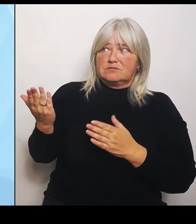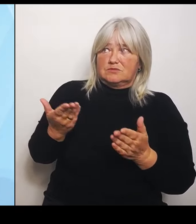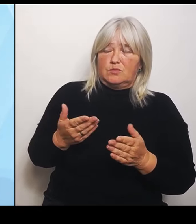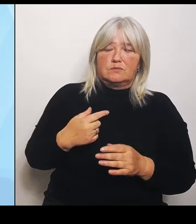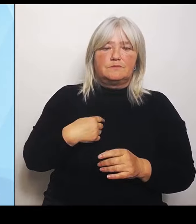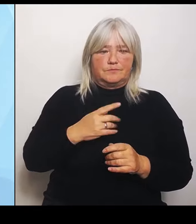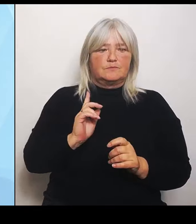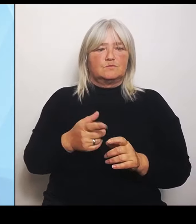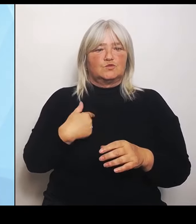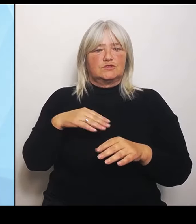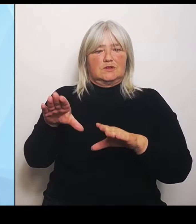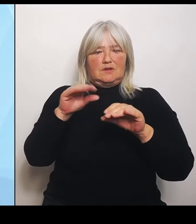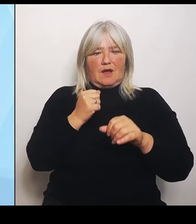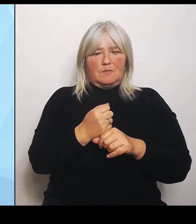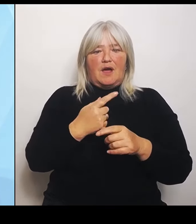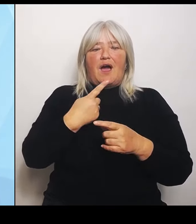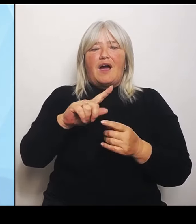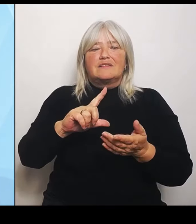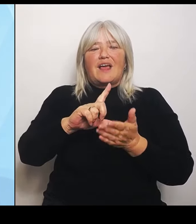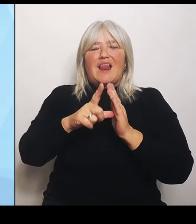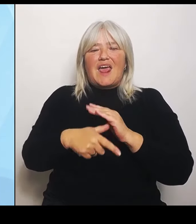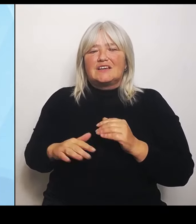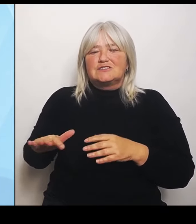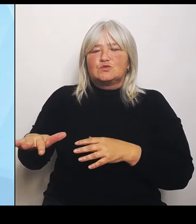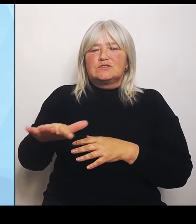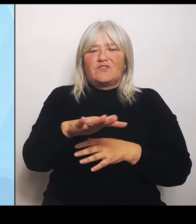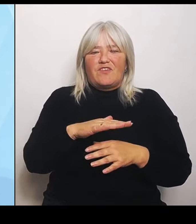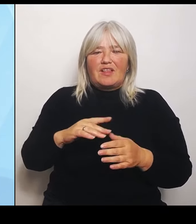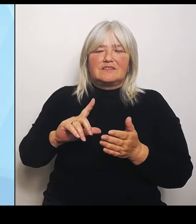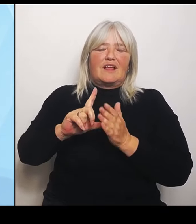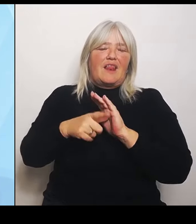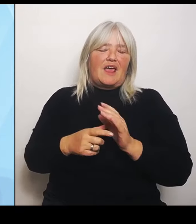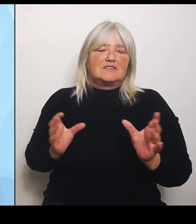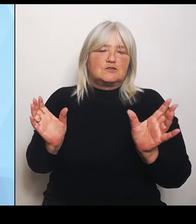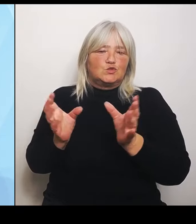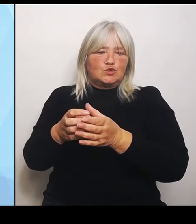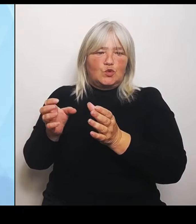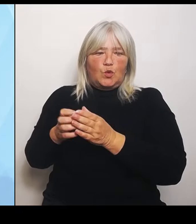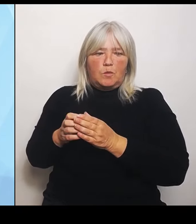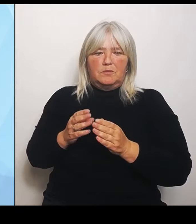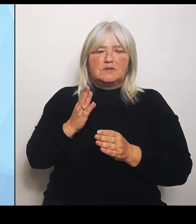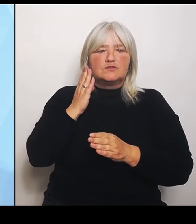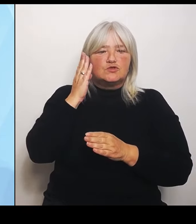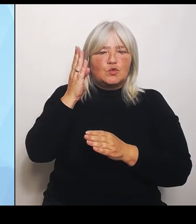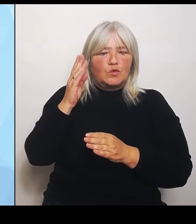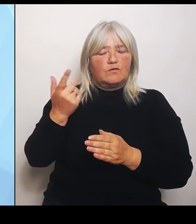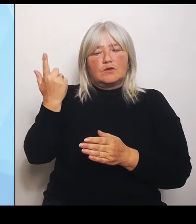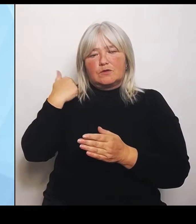Leistungsgruppen, die zukünftig noch angeboten werden können. Und natürlich versuchen wir über den Bundesrat zwar noch mehr Beinfreiheit